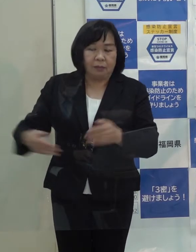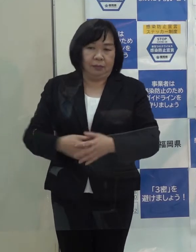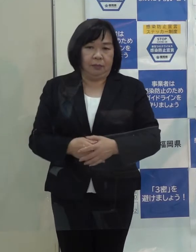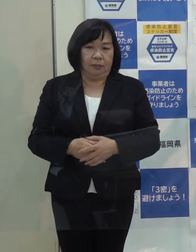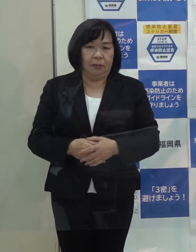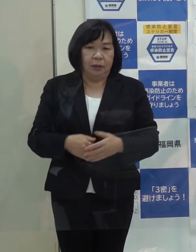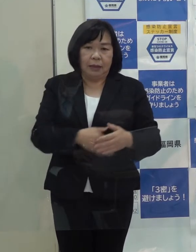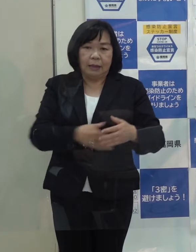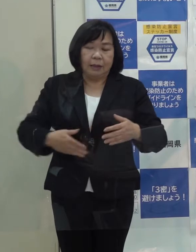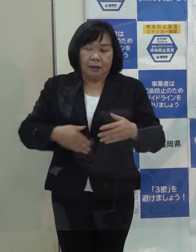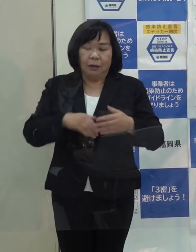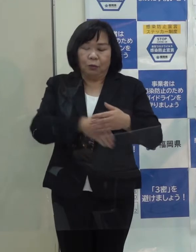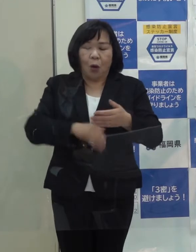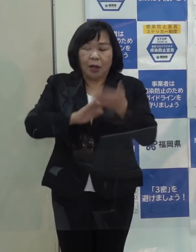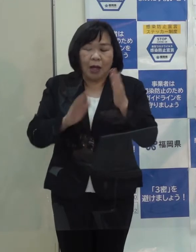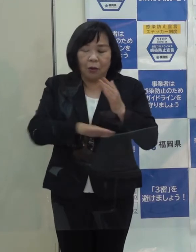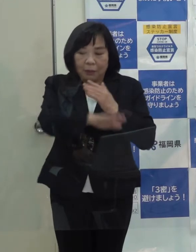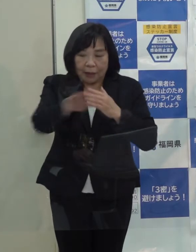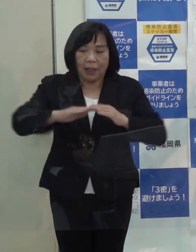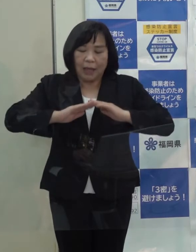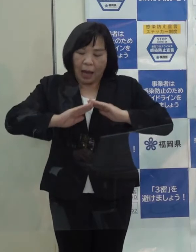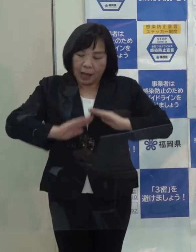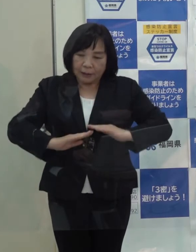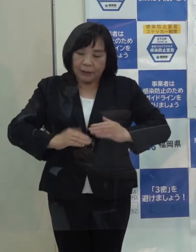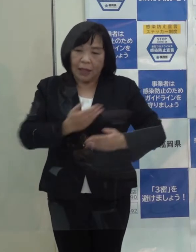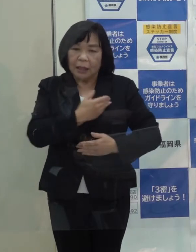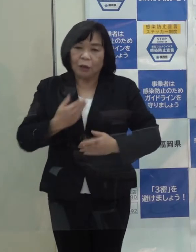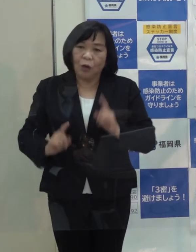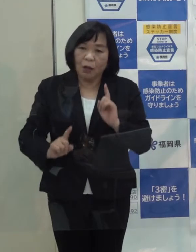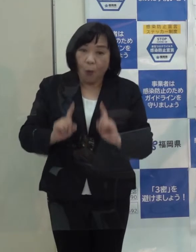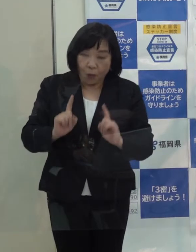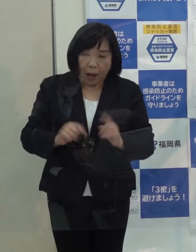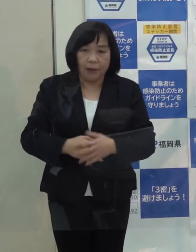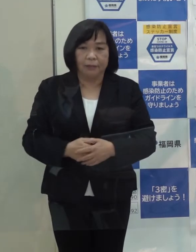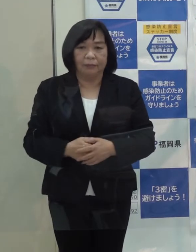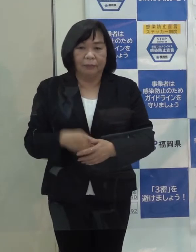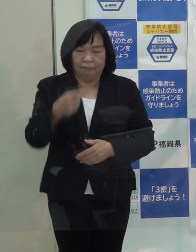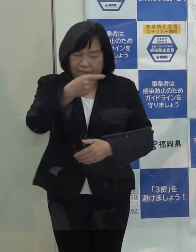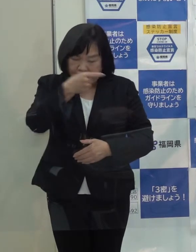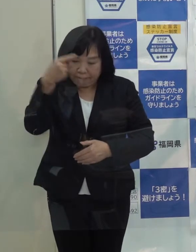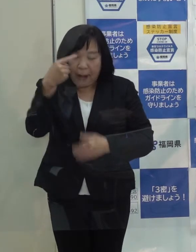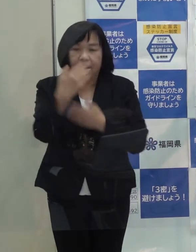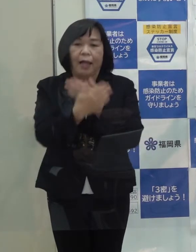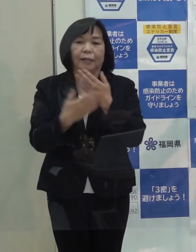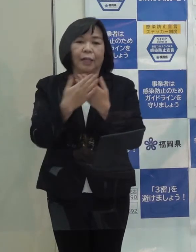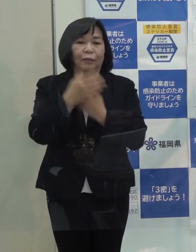県民の皆さんにとって安心していただけるようなものかということが一番大事だろうと思っています